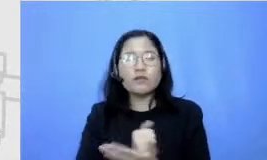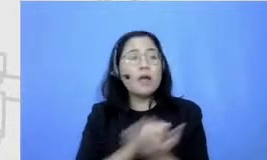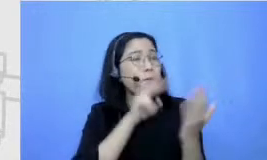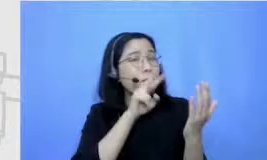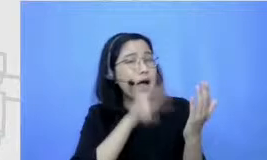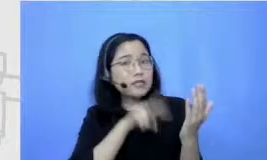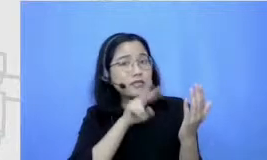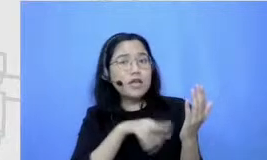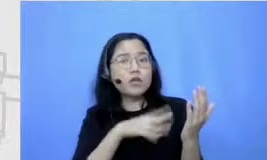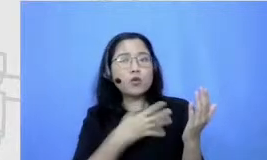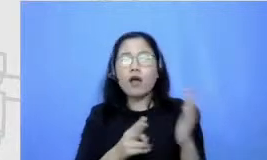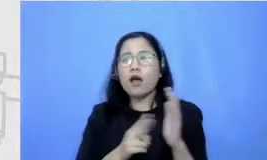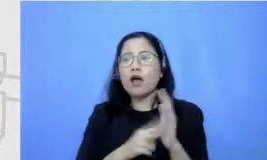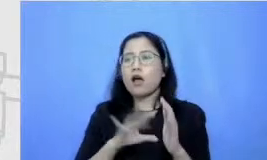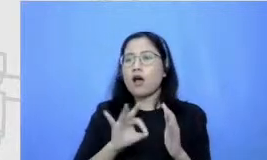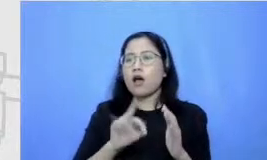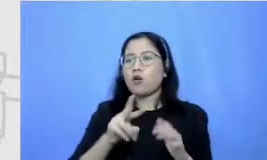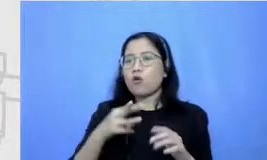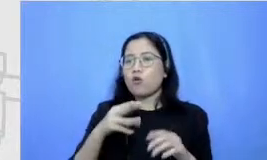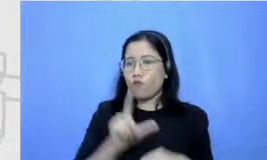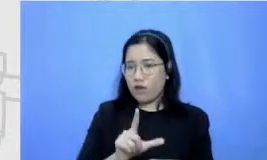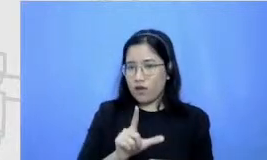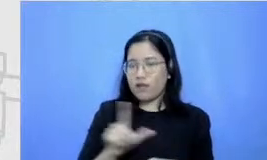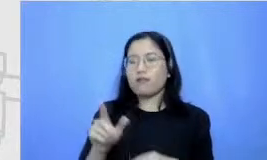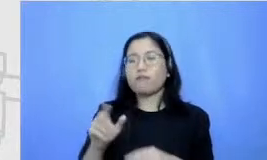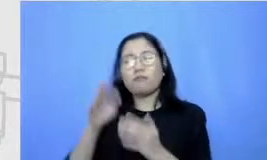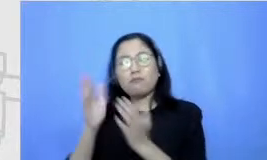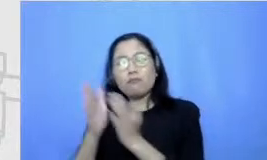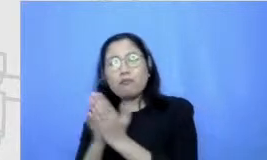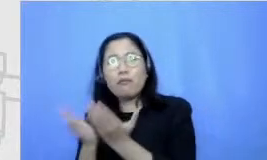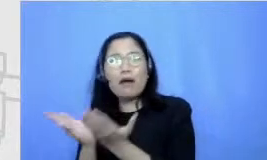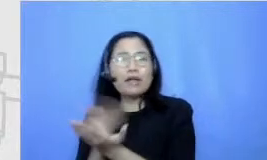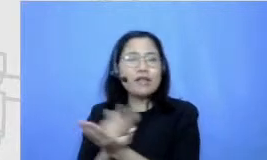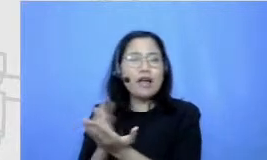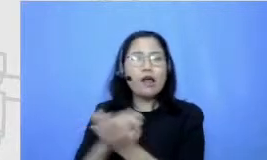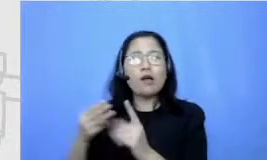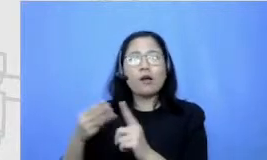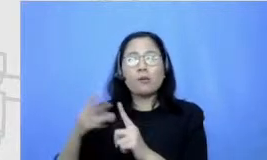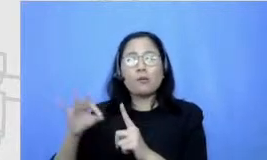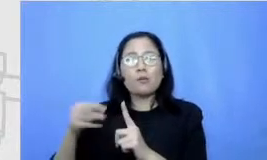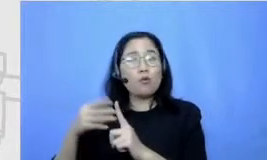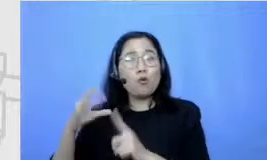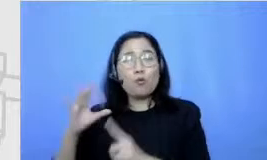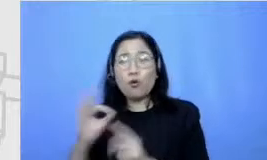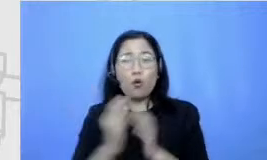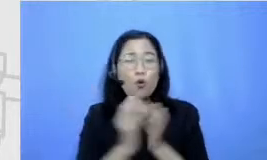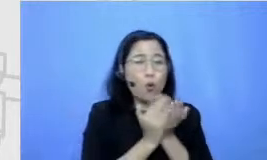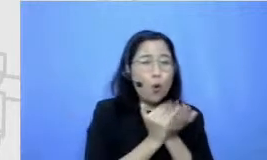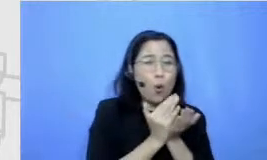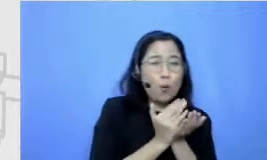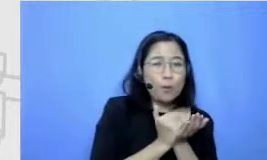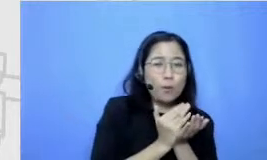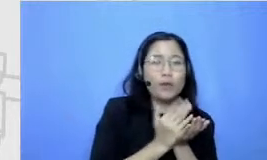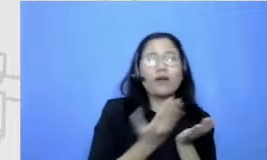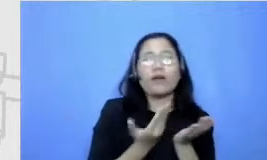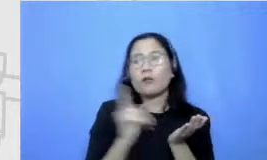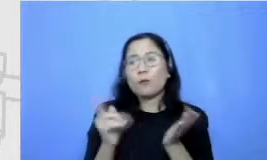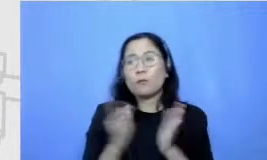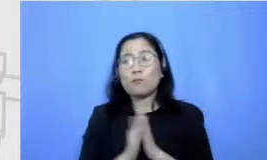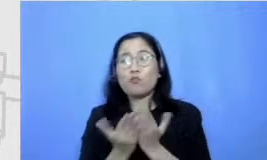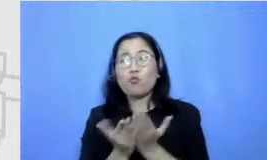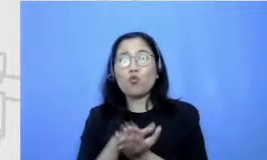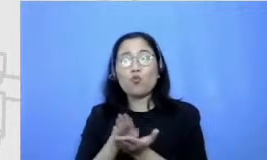majalah Bobo baca buku cerita baca komik baca buku pelajaran buku pelajaran ya karena Iya apa